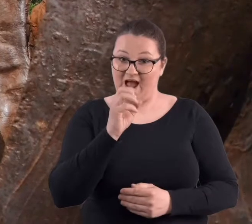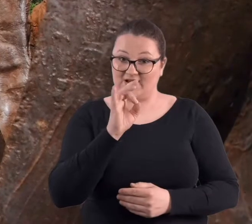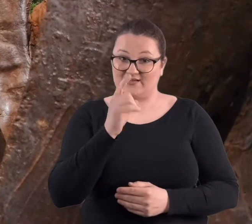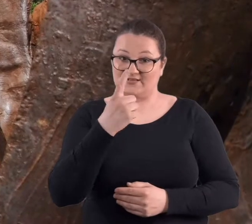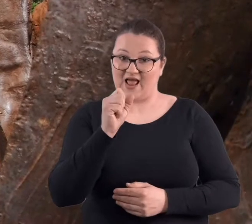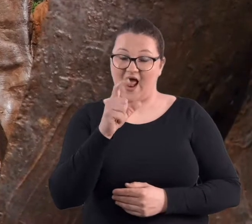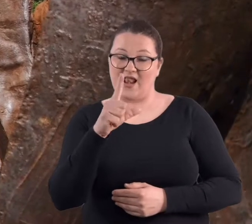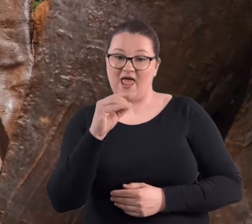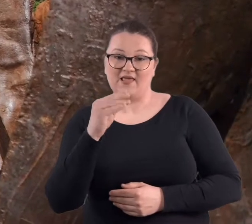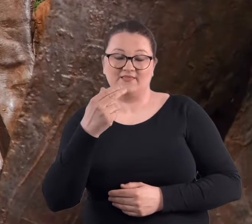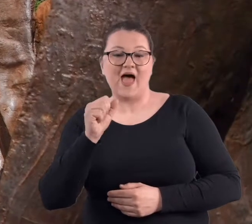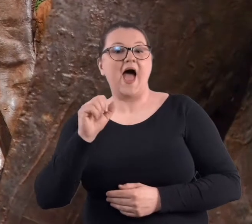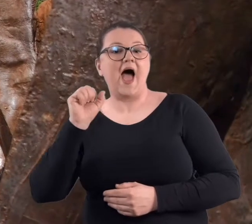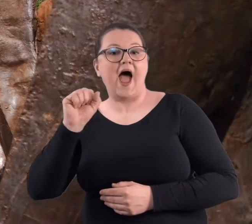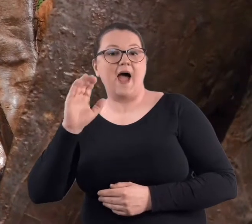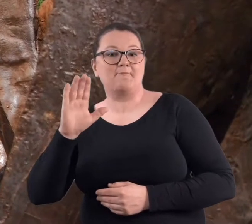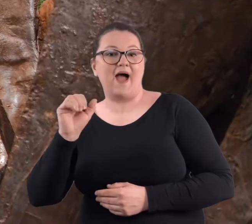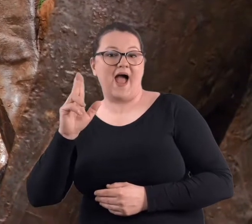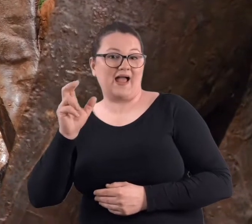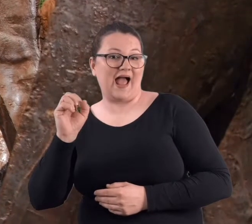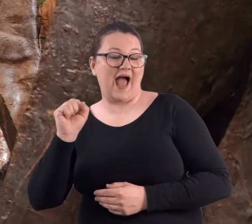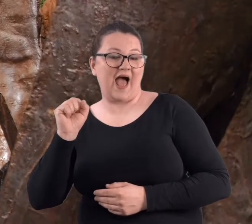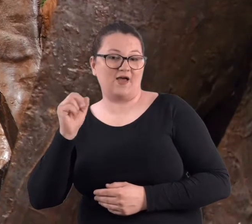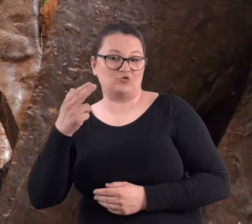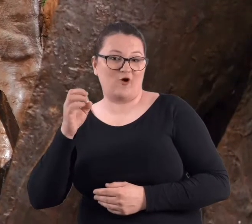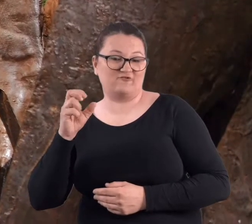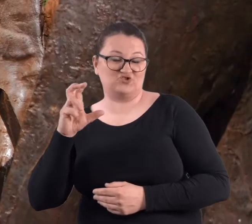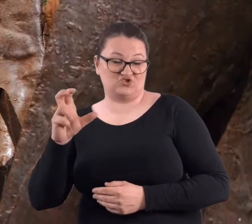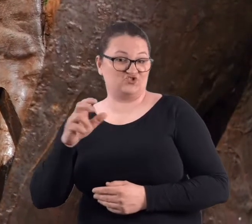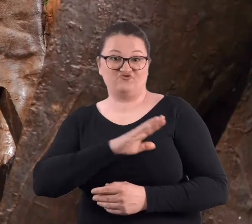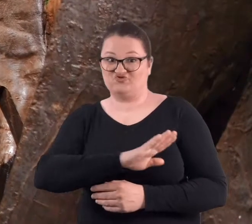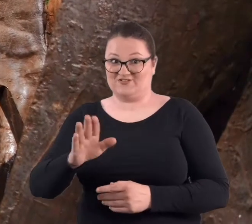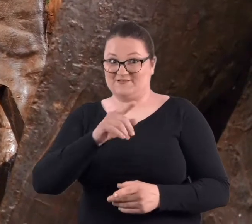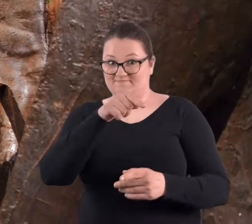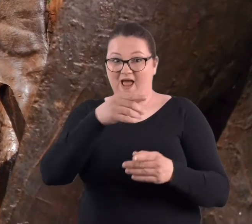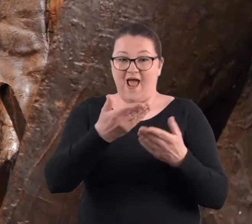Wszystkie one mają wnętrze, w którym można się schować.